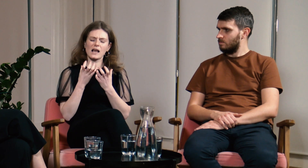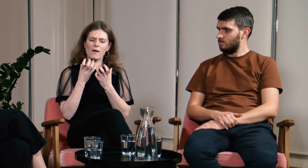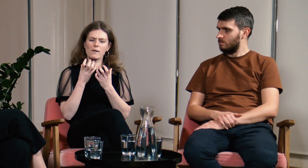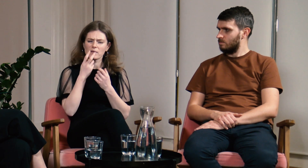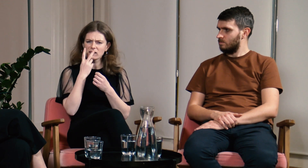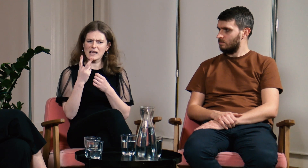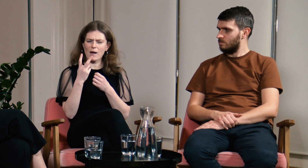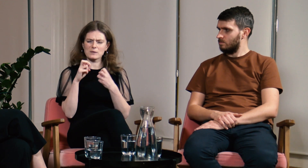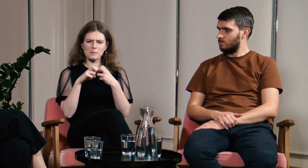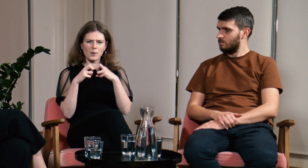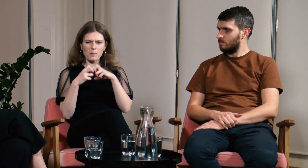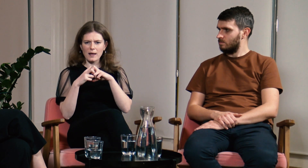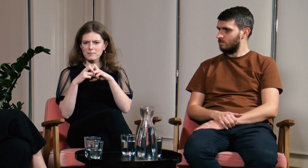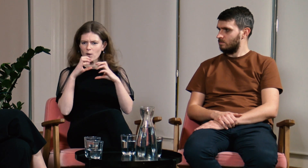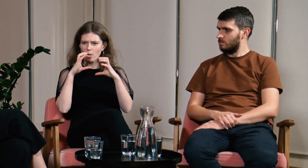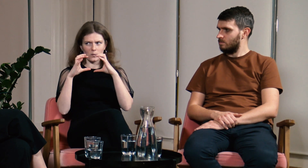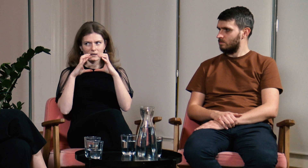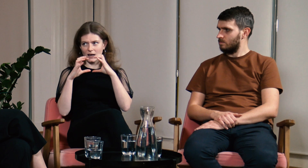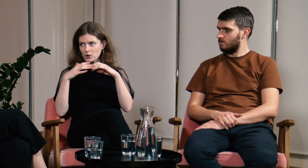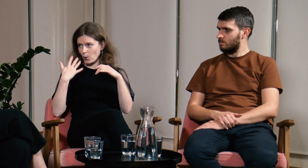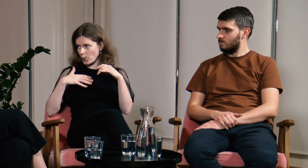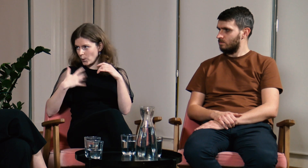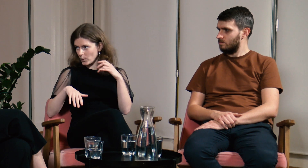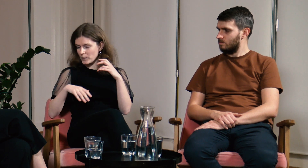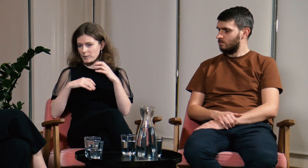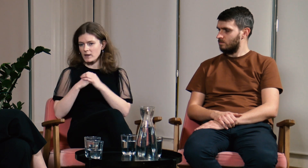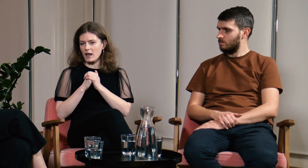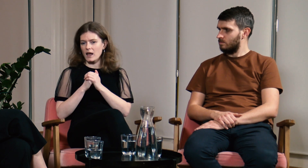Napotykałam wtedy wiele problemów komunikacyjnych...